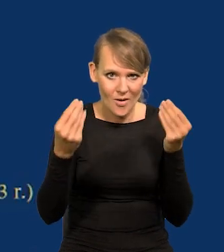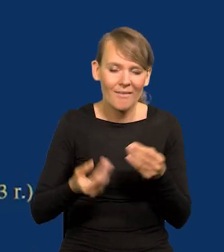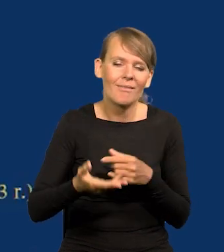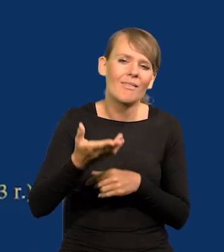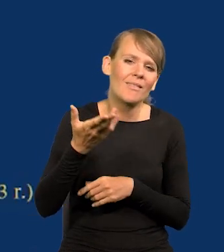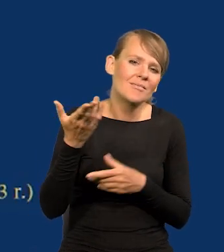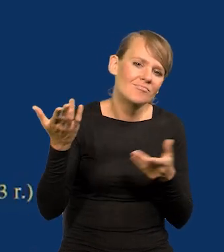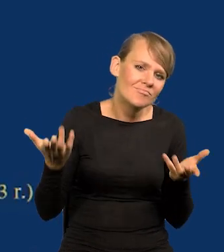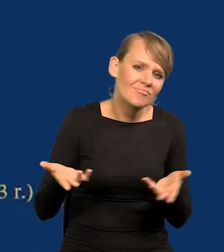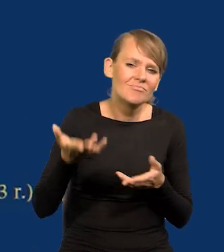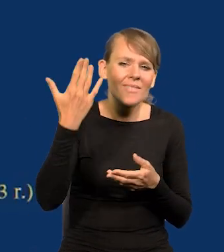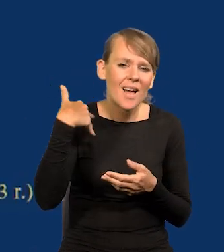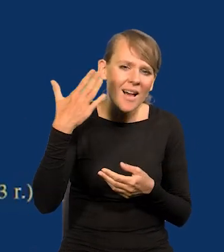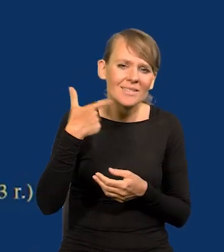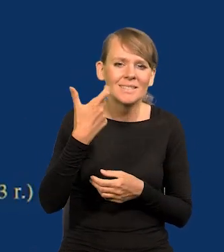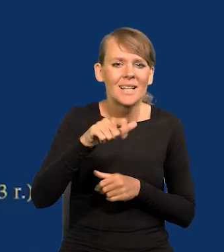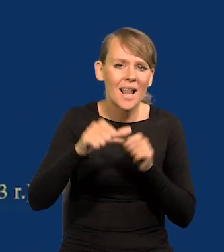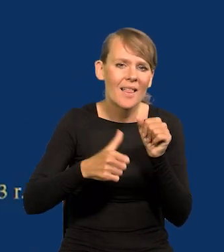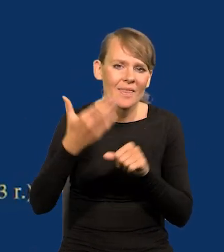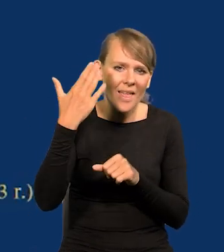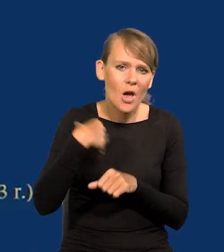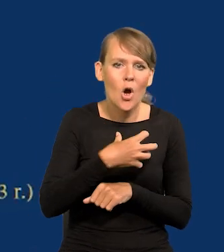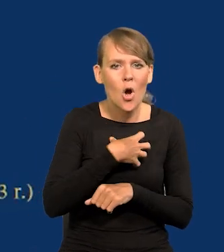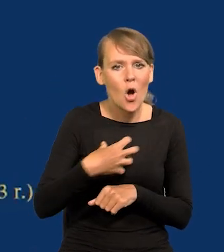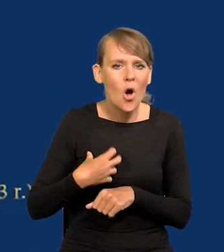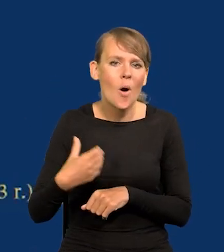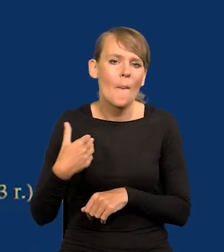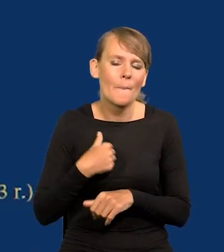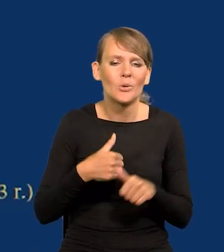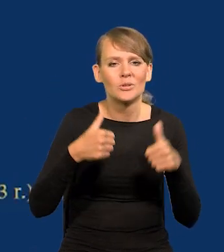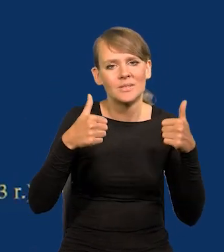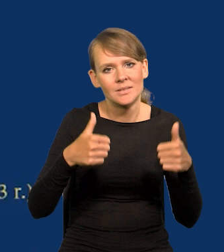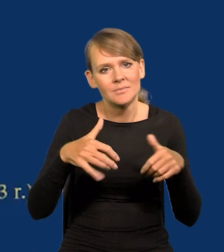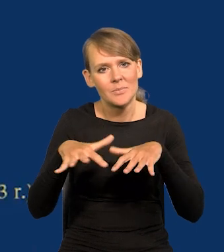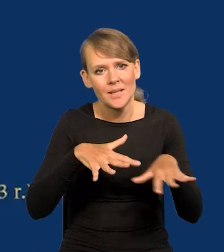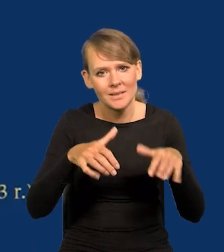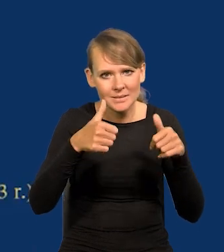Kiedyś tam, setki lat temu, gospodarki były stacjonarne, i 1000 lat,